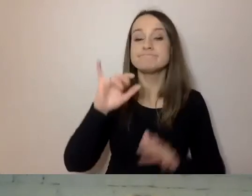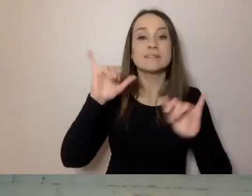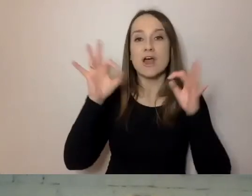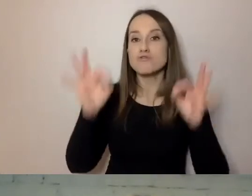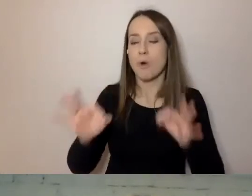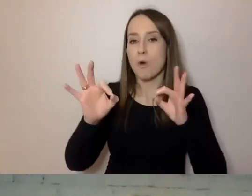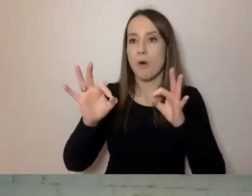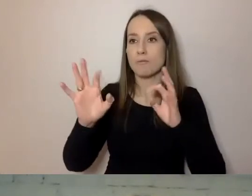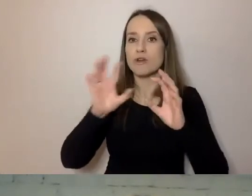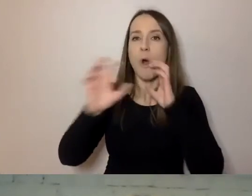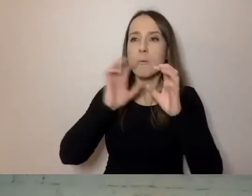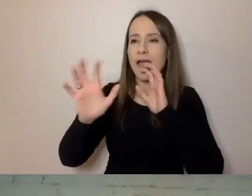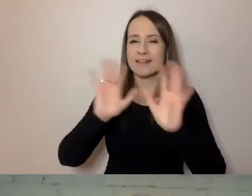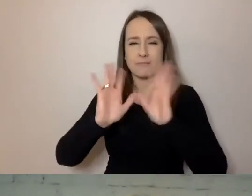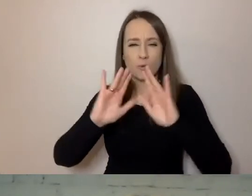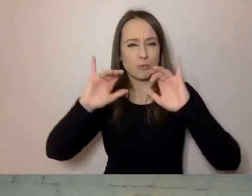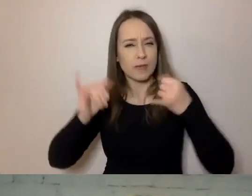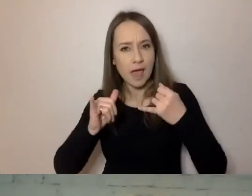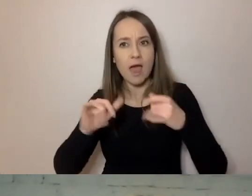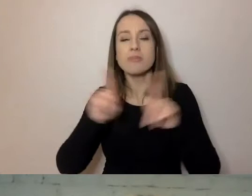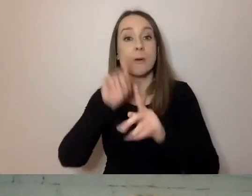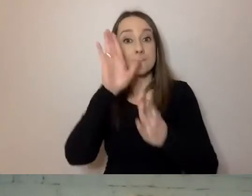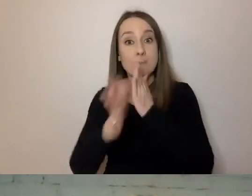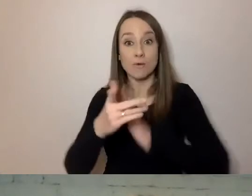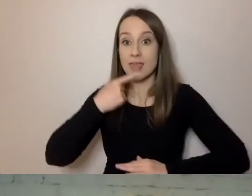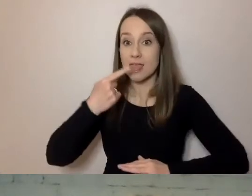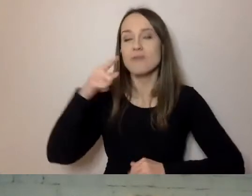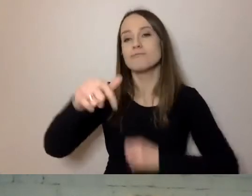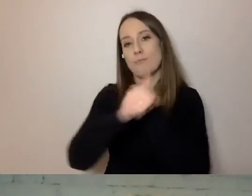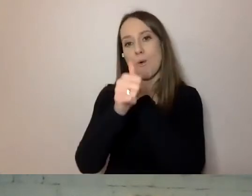dobre stosowanie prostego języka jest poznanie swoich klientów.